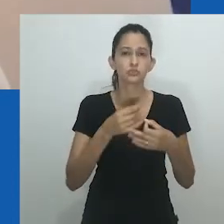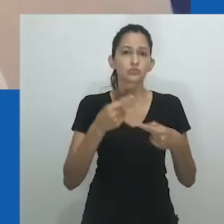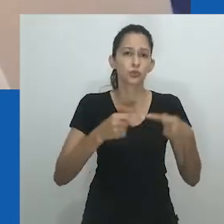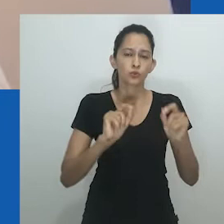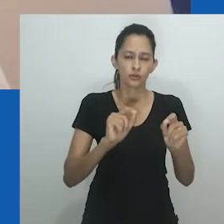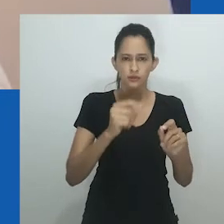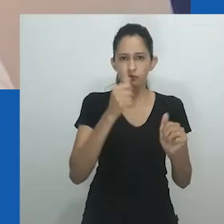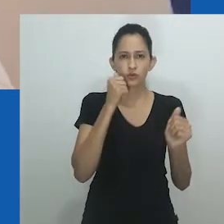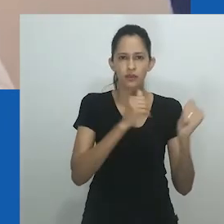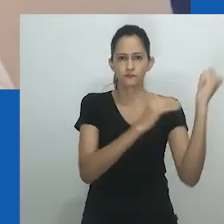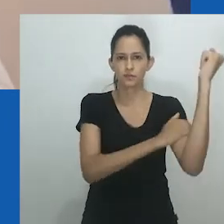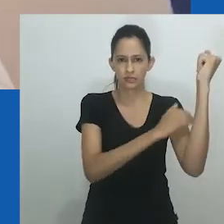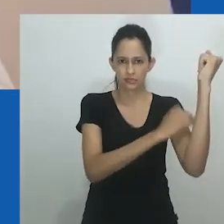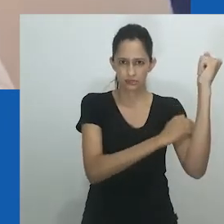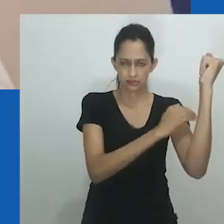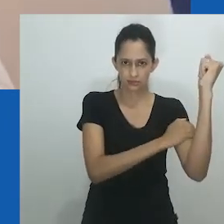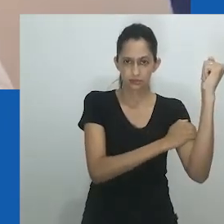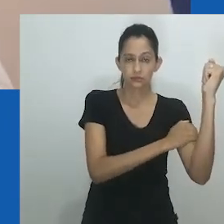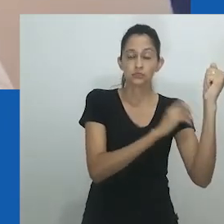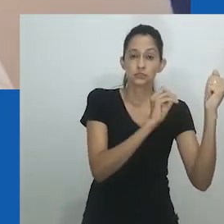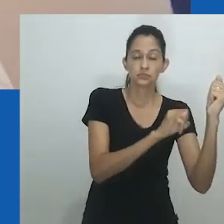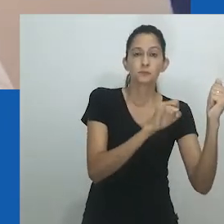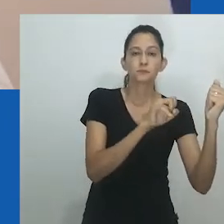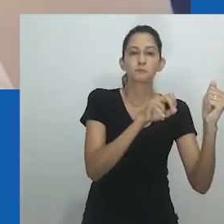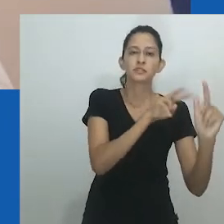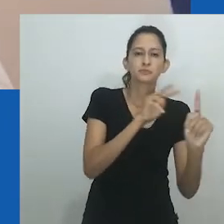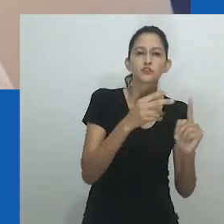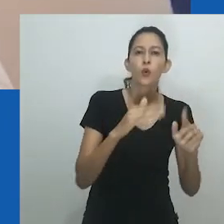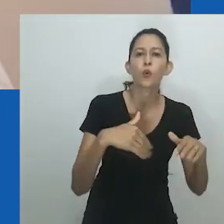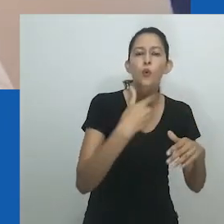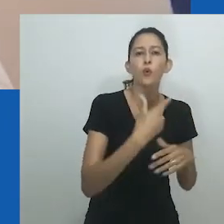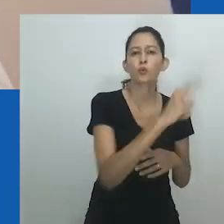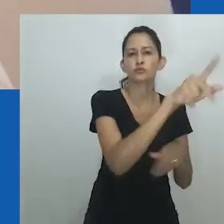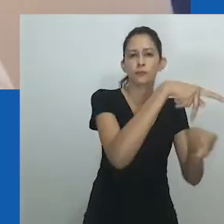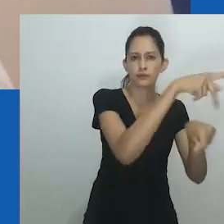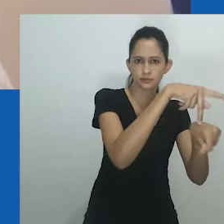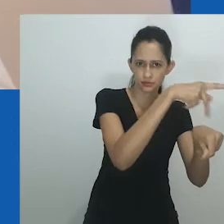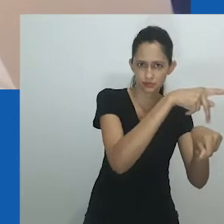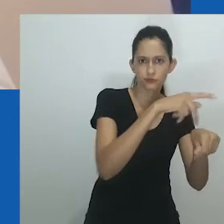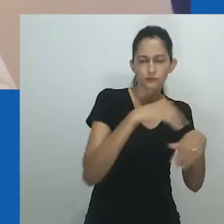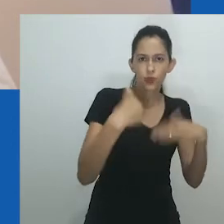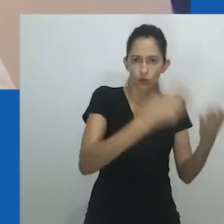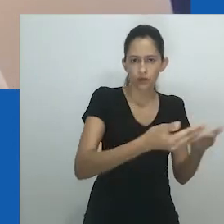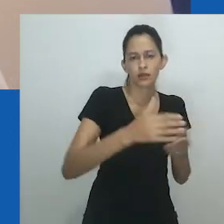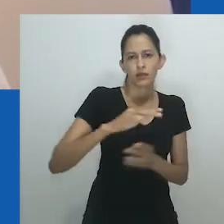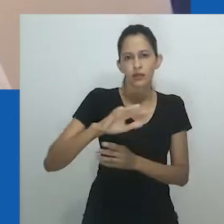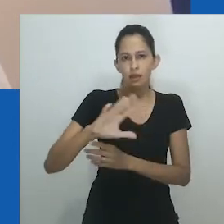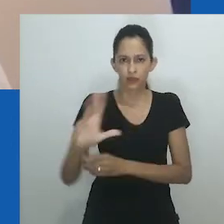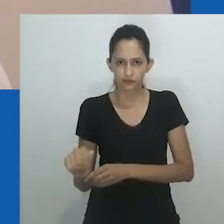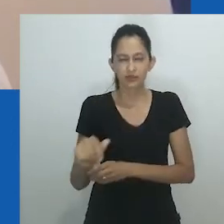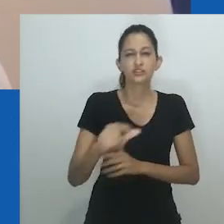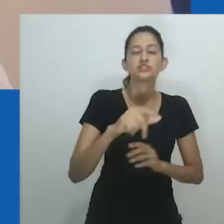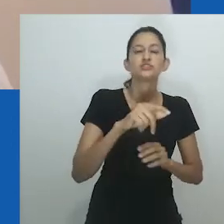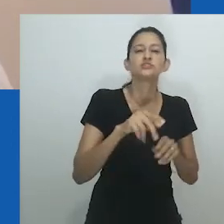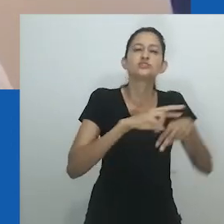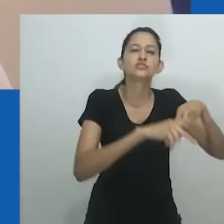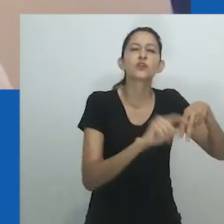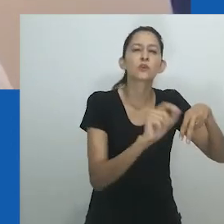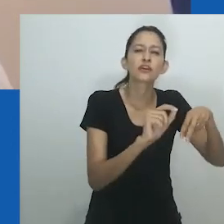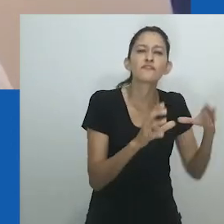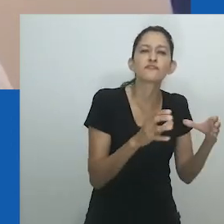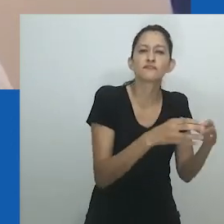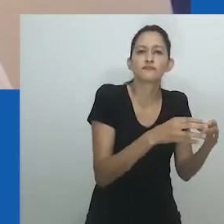Embora seja consenso que gênero é uma construção sociocultural, as aplicações disso diferem de lugar para lugar.